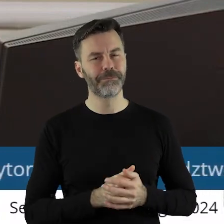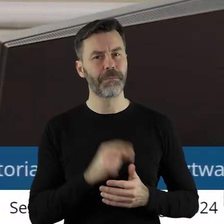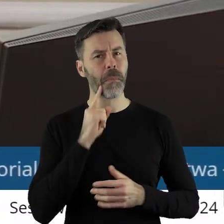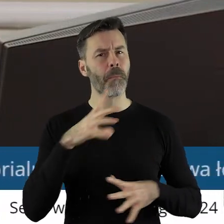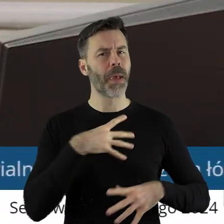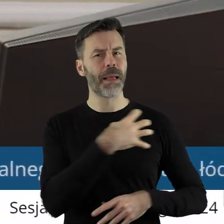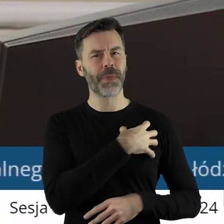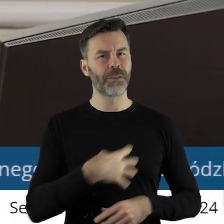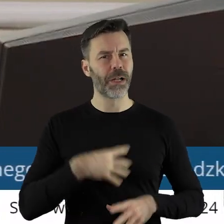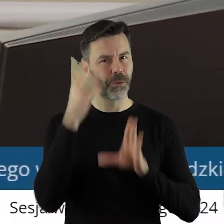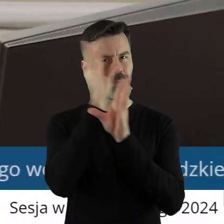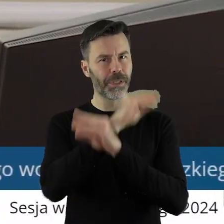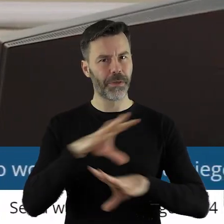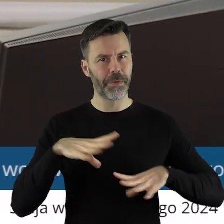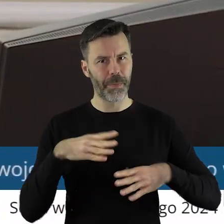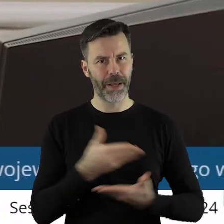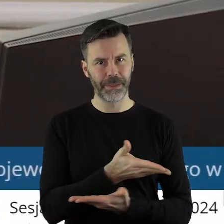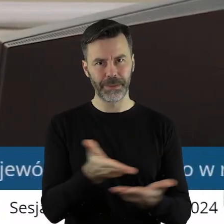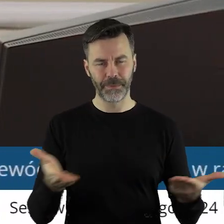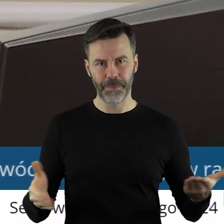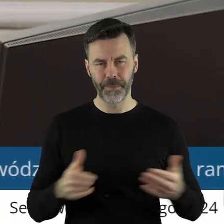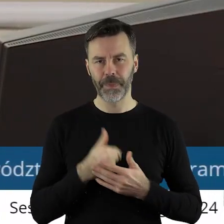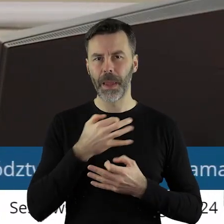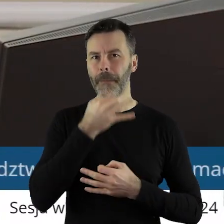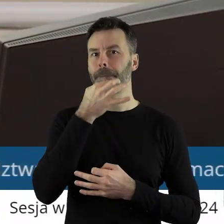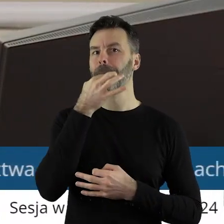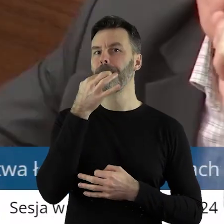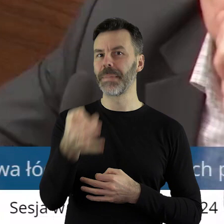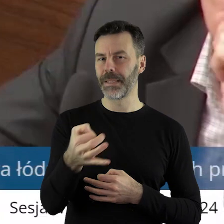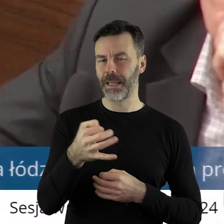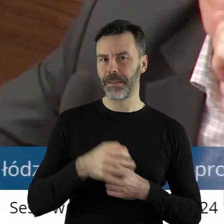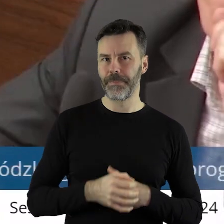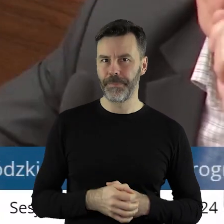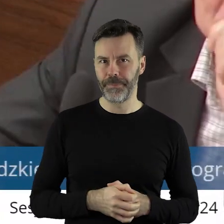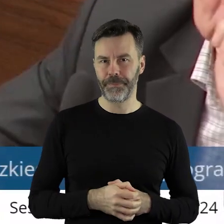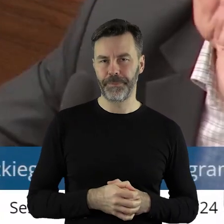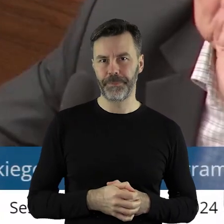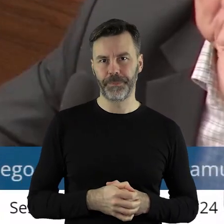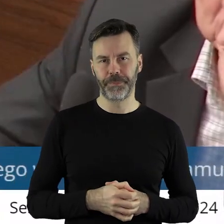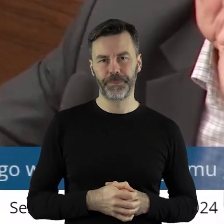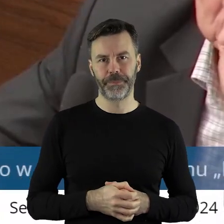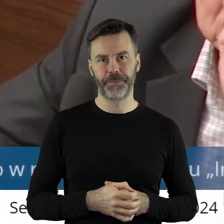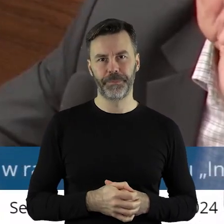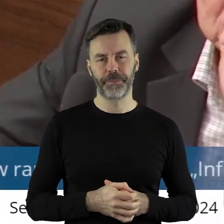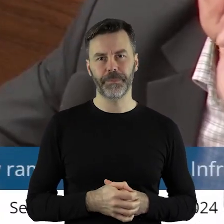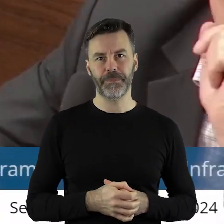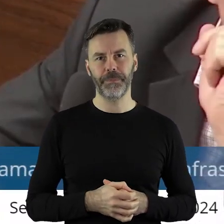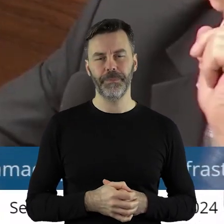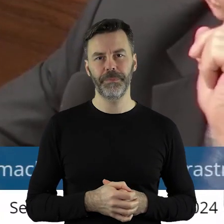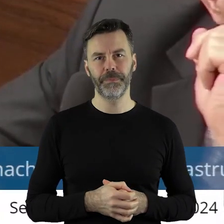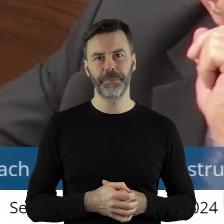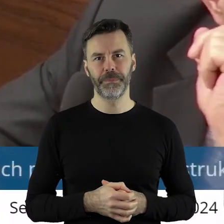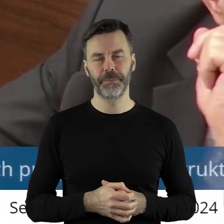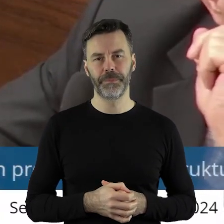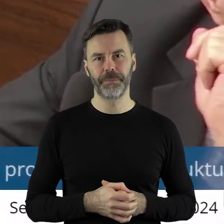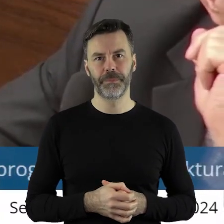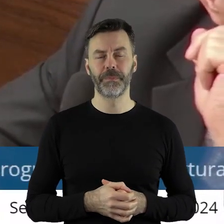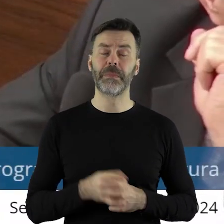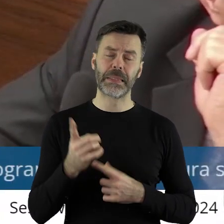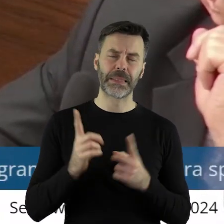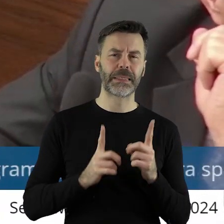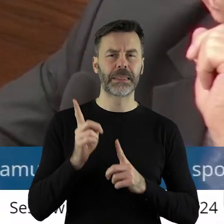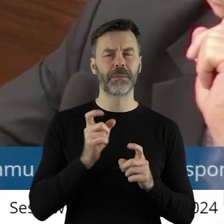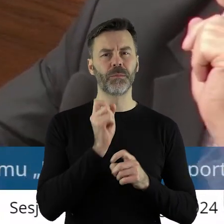Panie Marszałku, Szanowni Państwo Radni! Mam pytanie, ponieważ w niektórych uchwałach